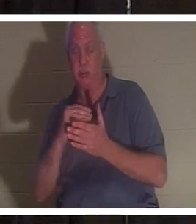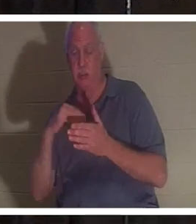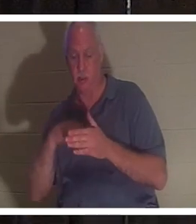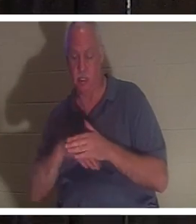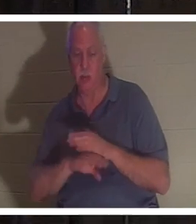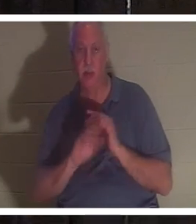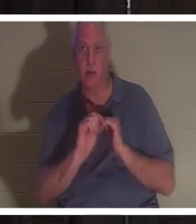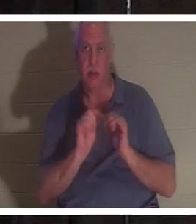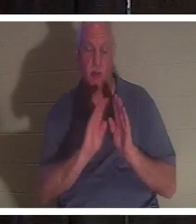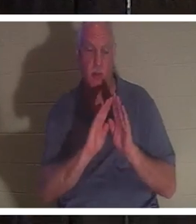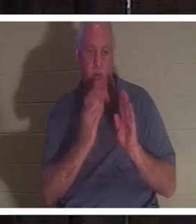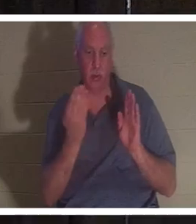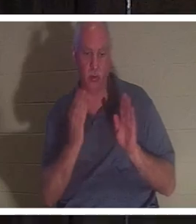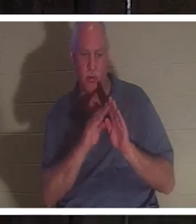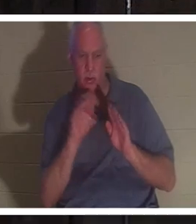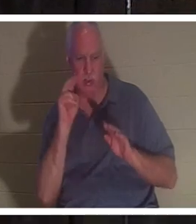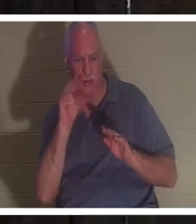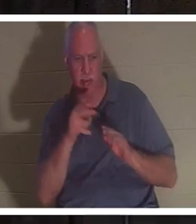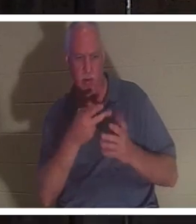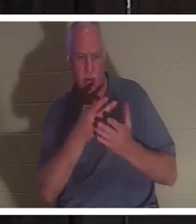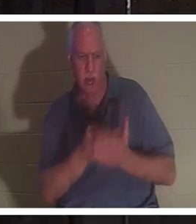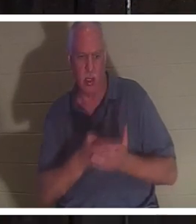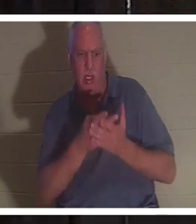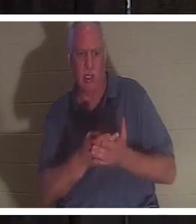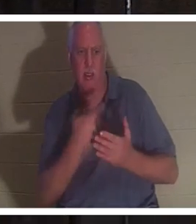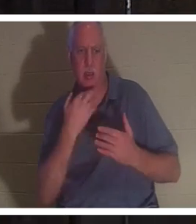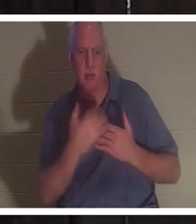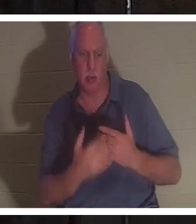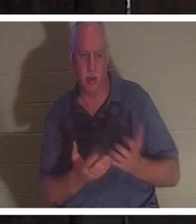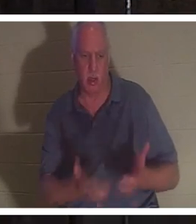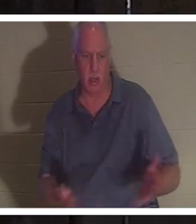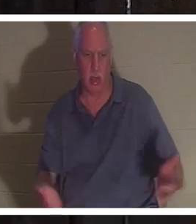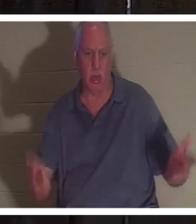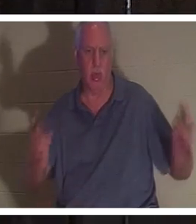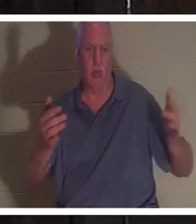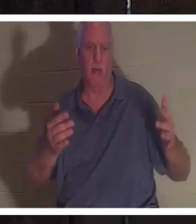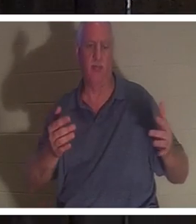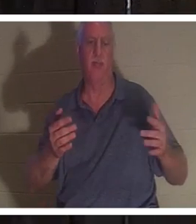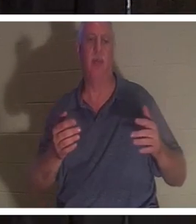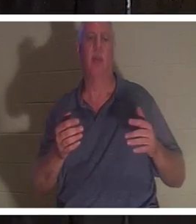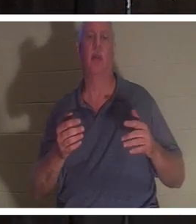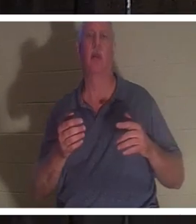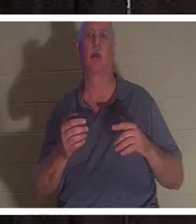문을 밀고 열었고 그녀가 피웅덩이 속에 누워 있는 것을 보았습니다. 그는 그녀의 맥박을 검사했고 맥박이 없었습니다.